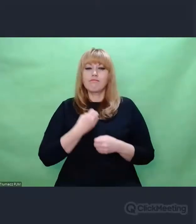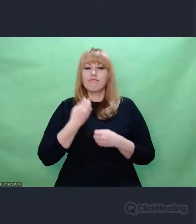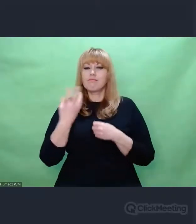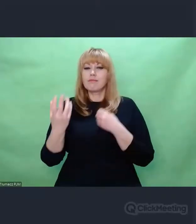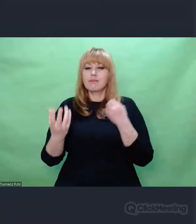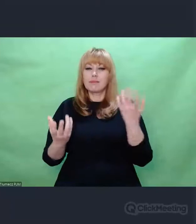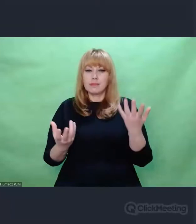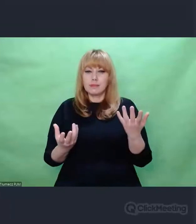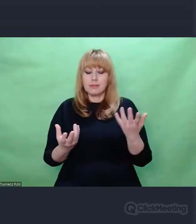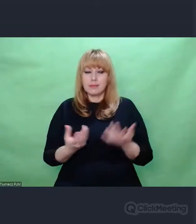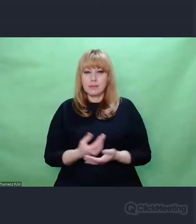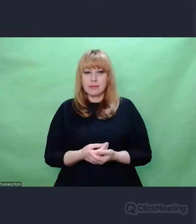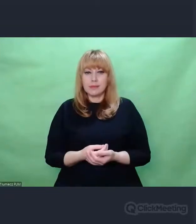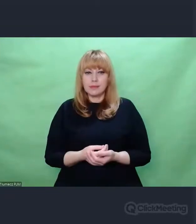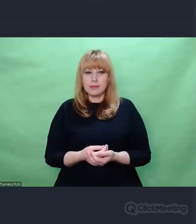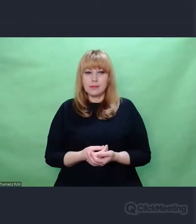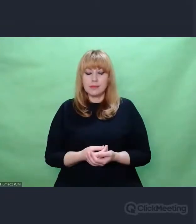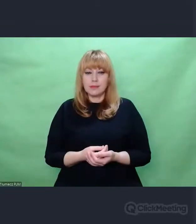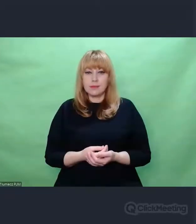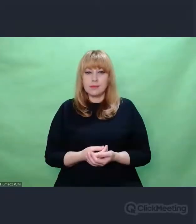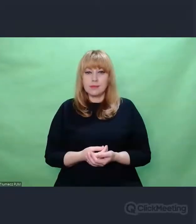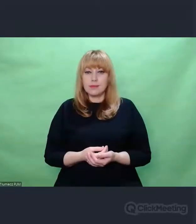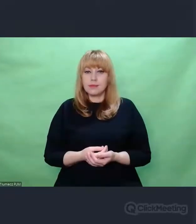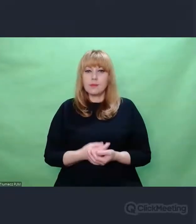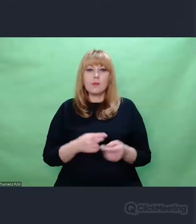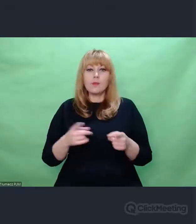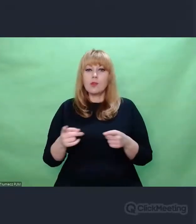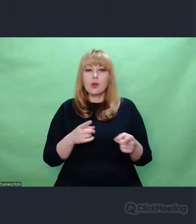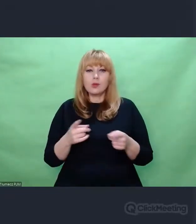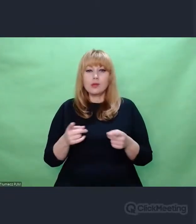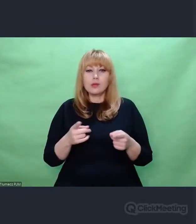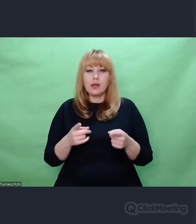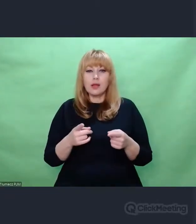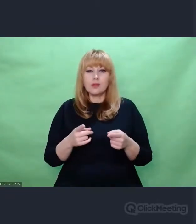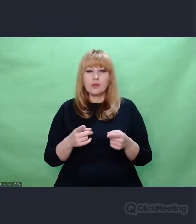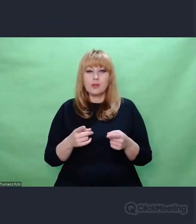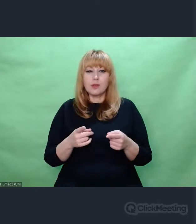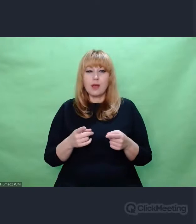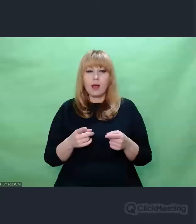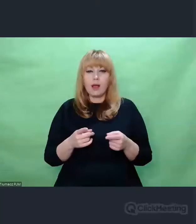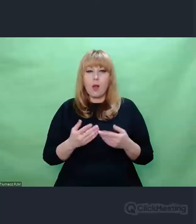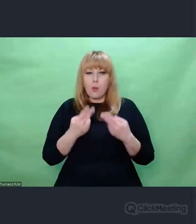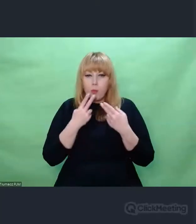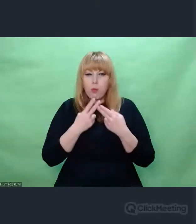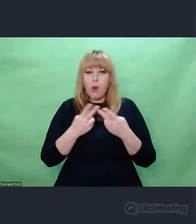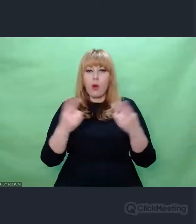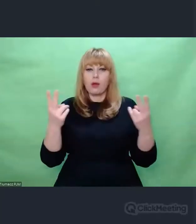Artystyczną, czyli ujętą w taki język i wyrażoną takimi narzędziami,